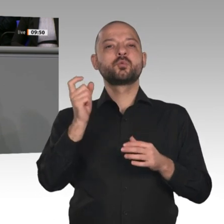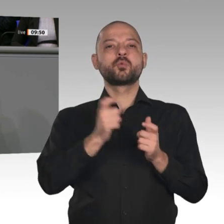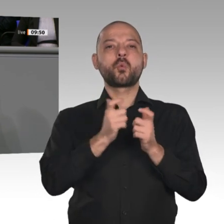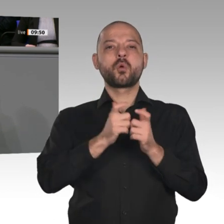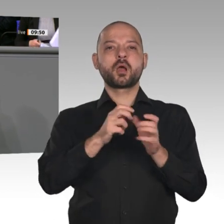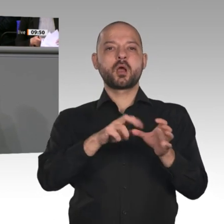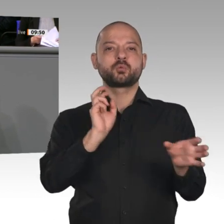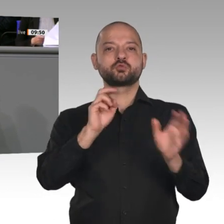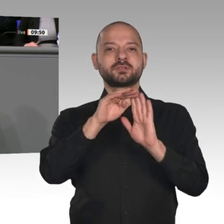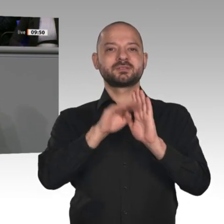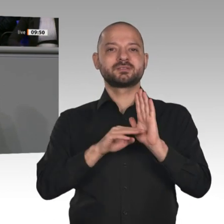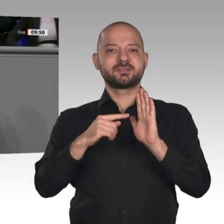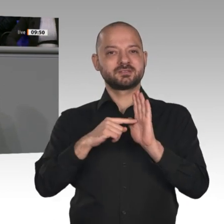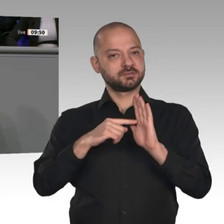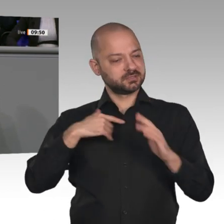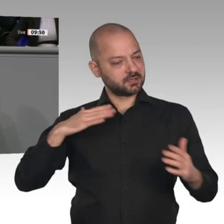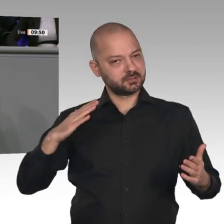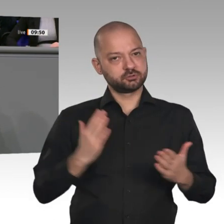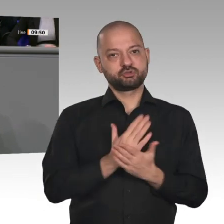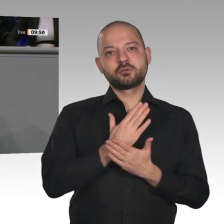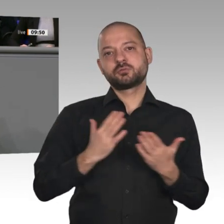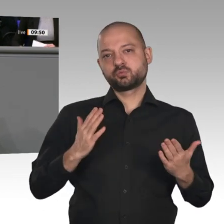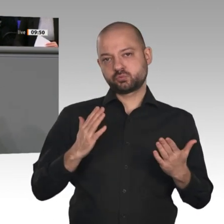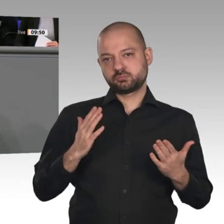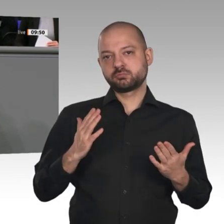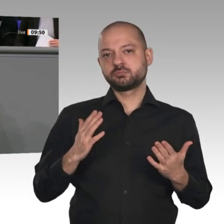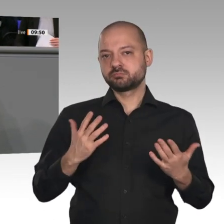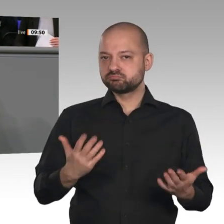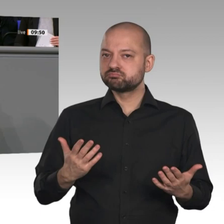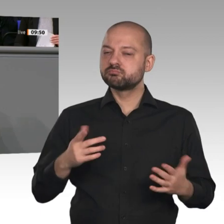konkret darum, wie die Energiewende gestaltet werden kann. Ich sage aber auch: Der Kohleausstieg